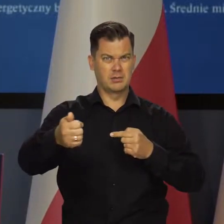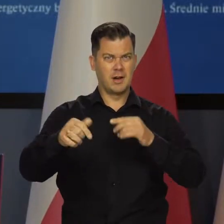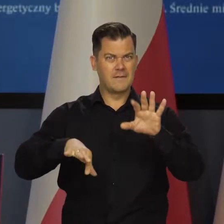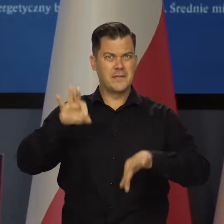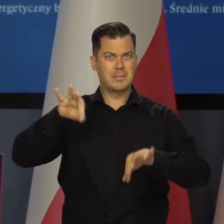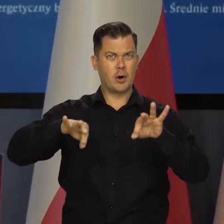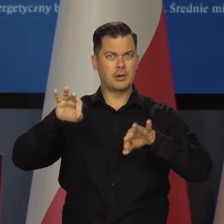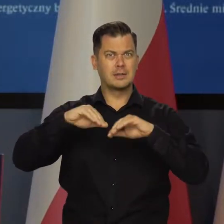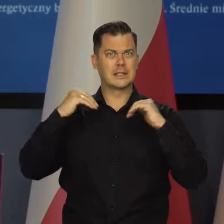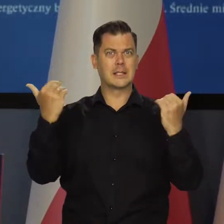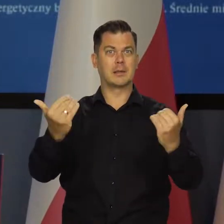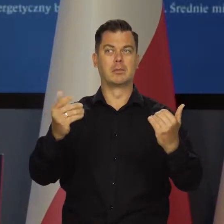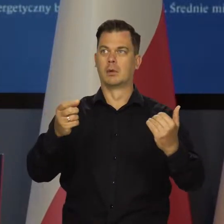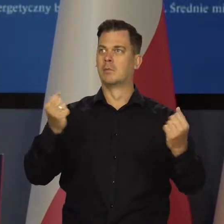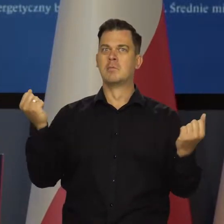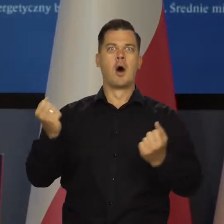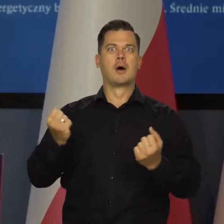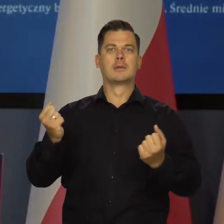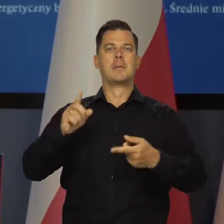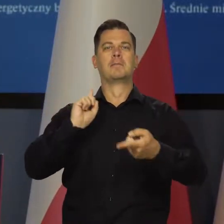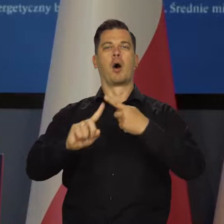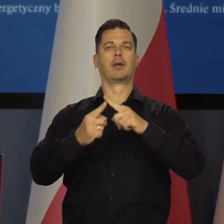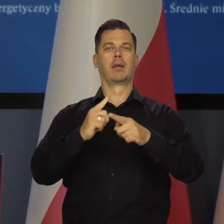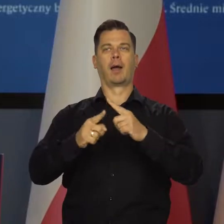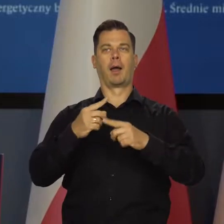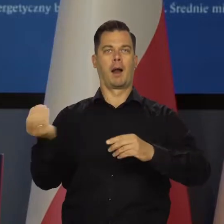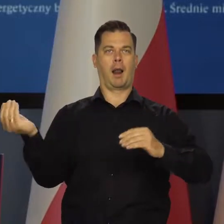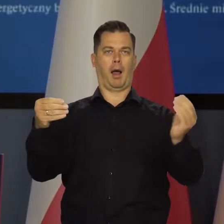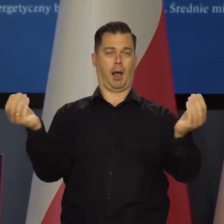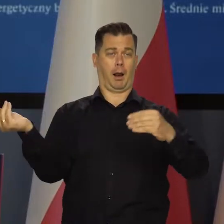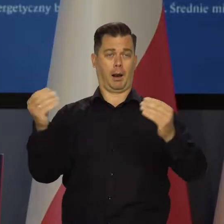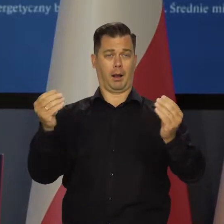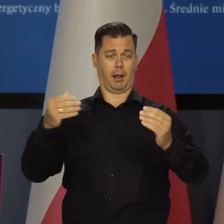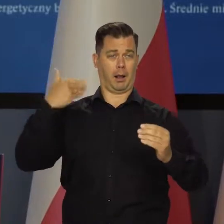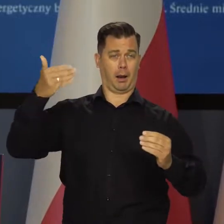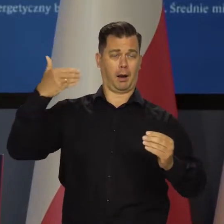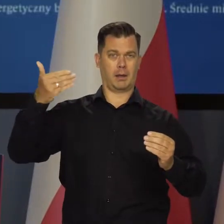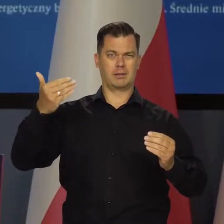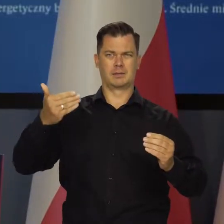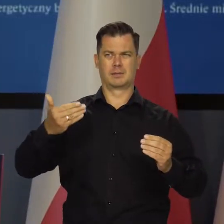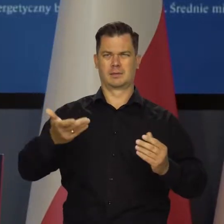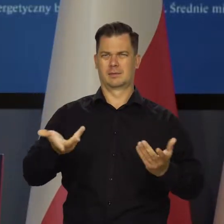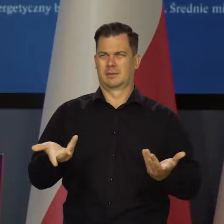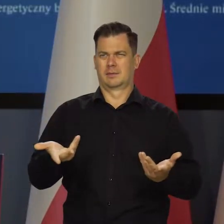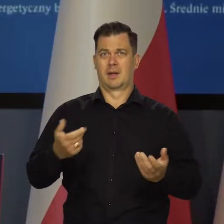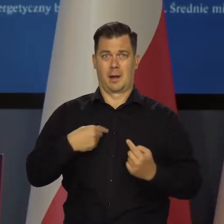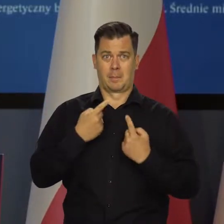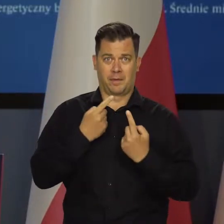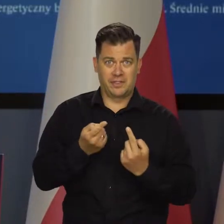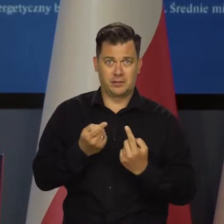to jednak jest tak bardzo silne pobudzenie polityczne, że właściwie zastanawiam się, co należy mówić, a czego nie.